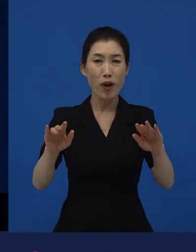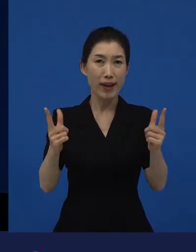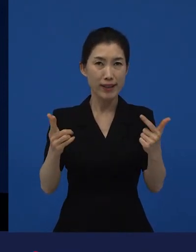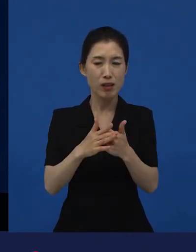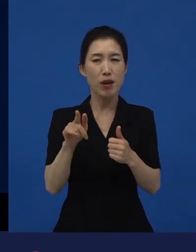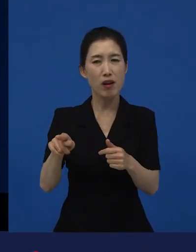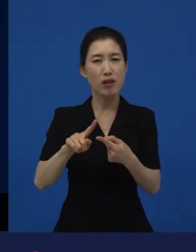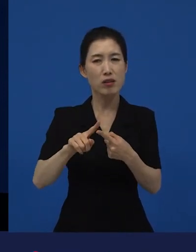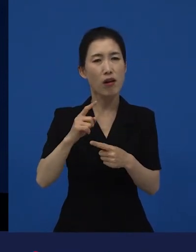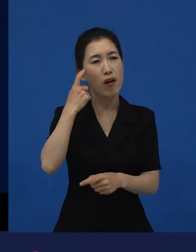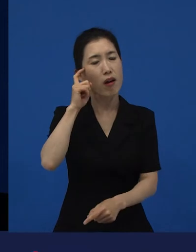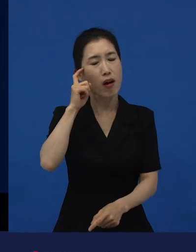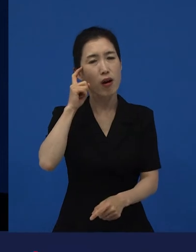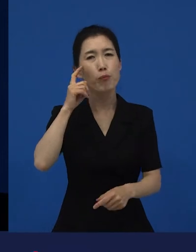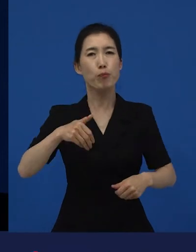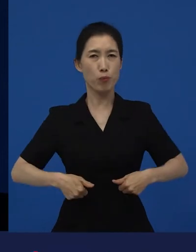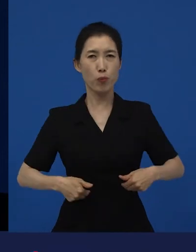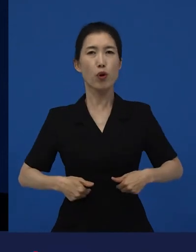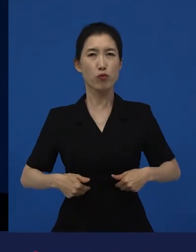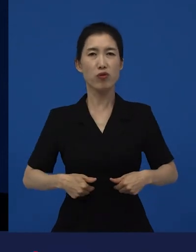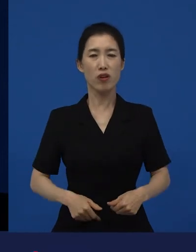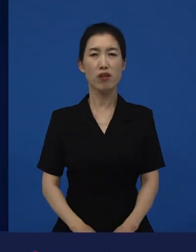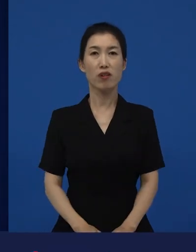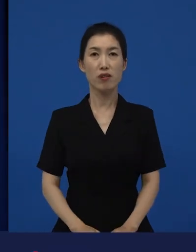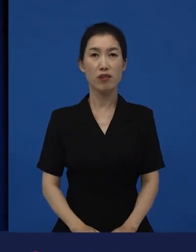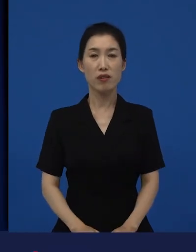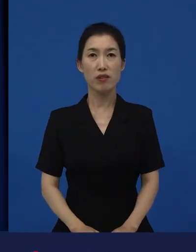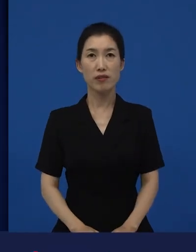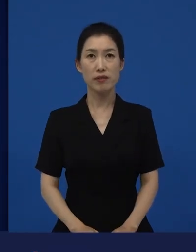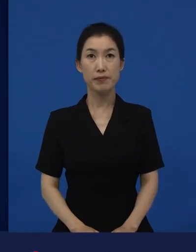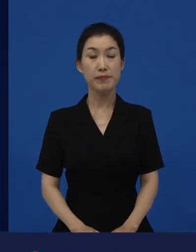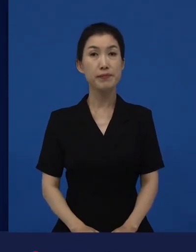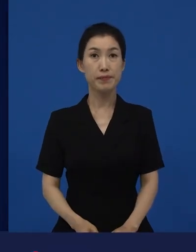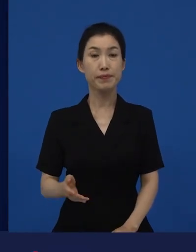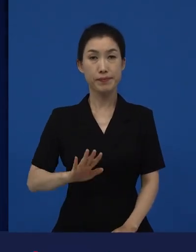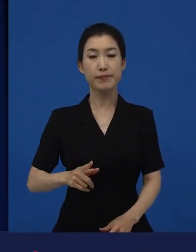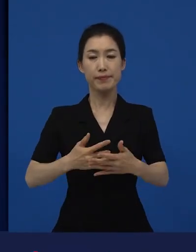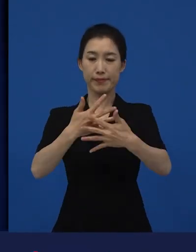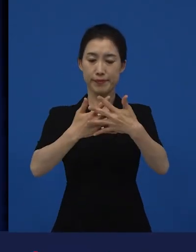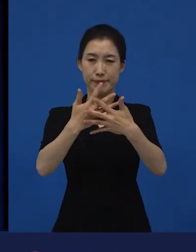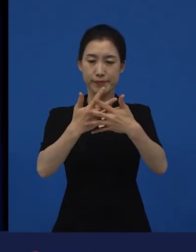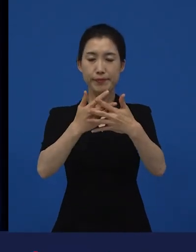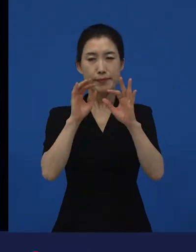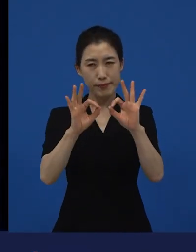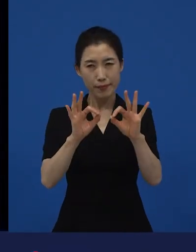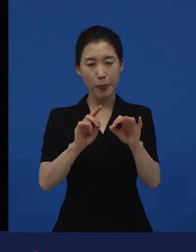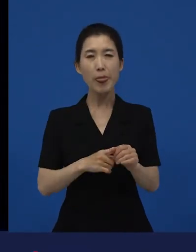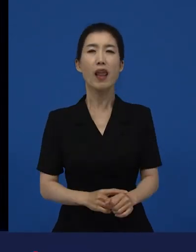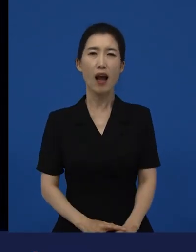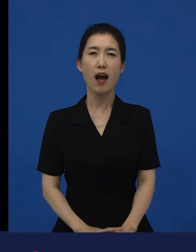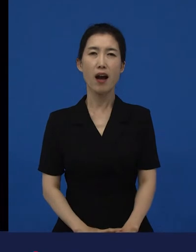근데 이 영화는 그러면서 사람들이 누군가에게 좀 관심을 가져야겠어요.